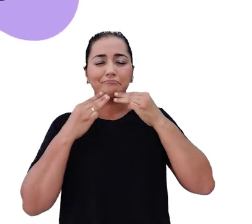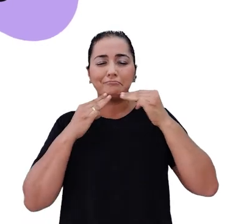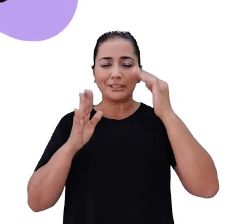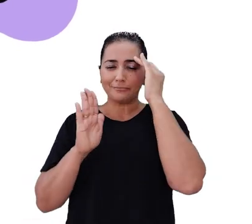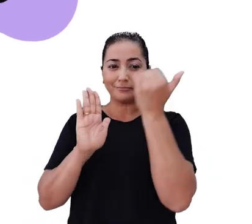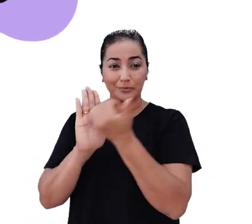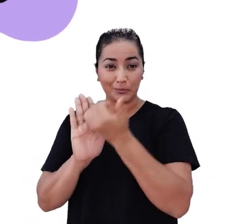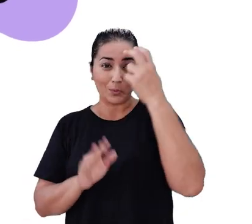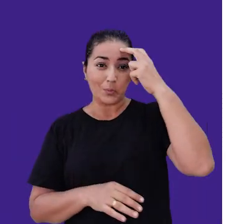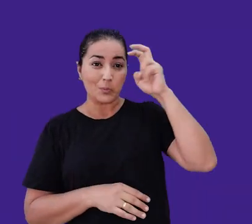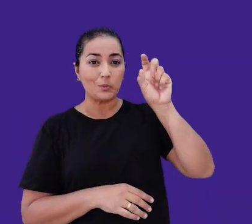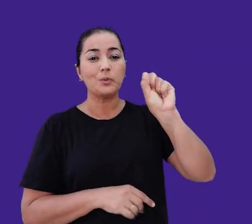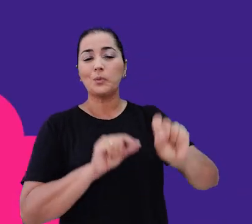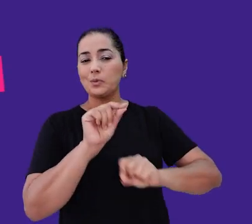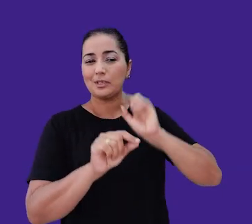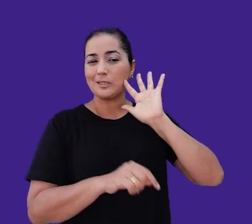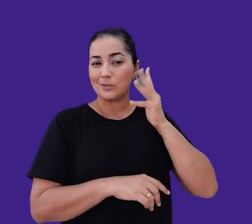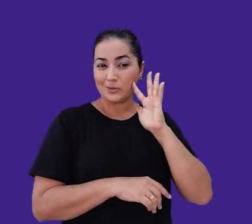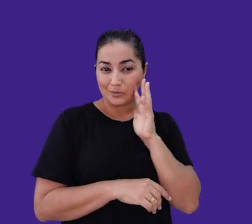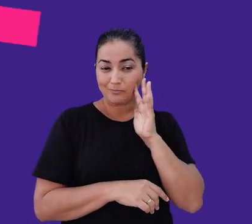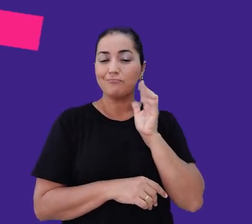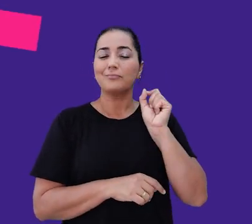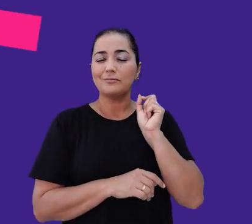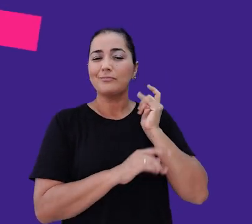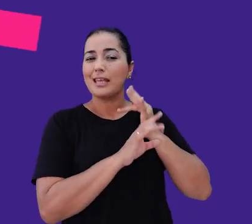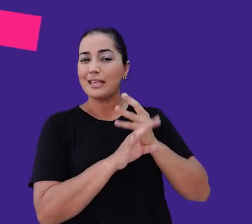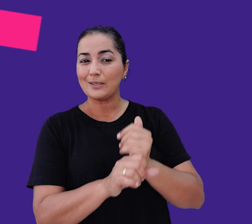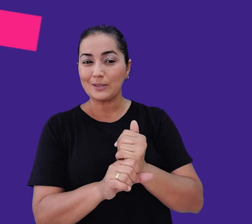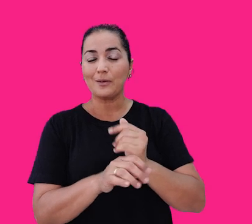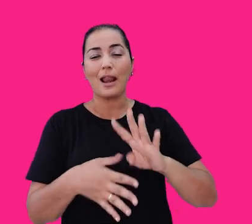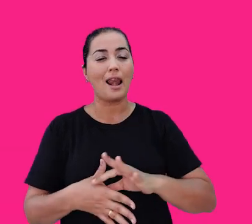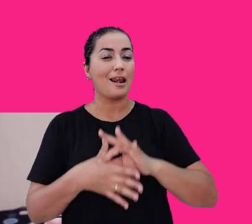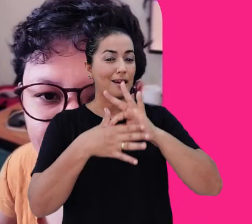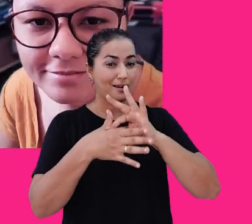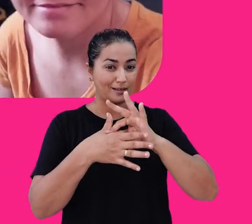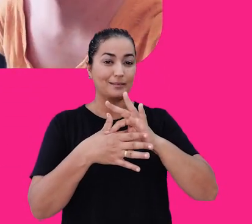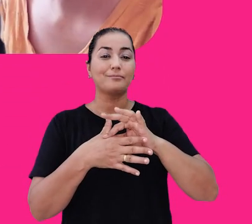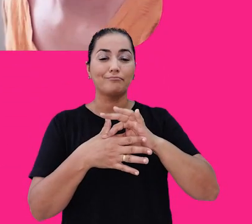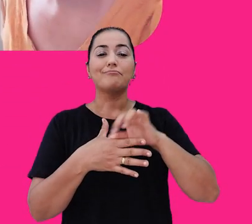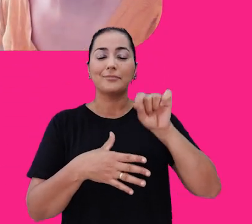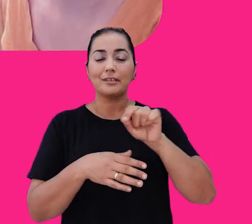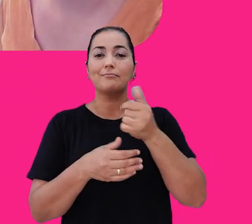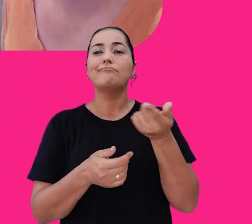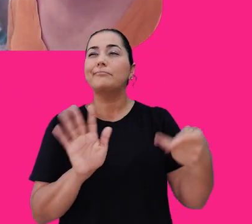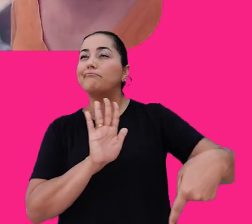Nossa cultura é o que torna a nossa solução de checkout transparente líder no mercado, pois traduz o jeito Yamper de ser